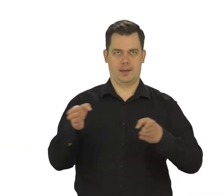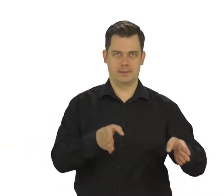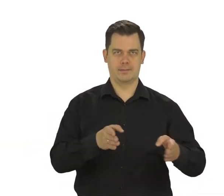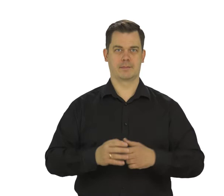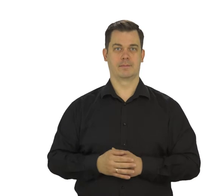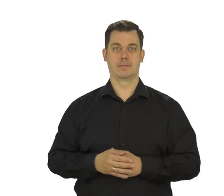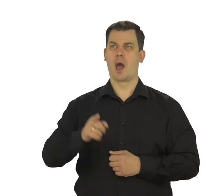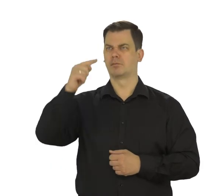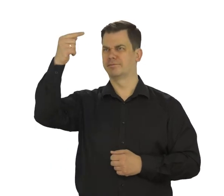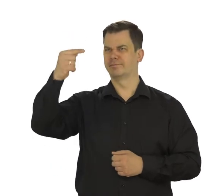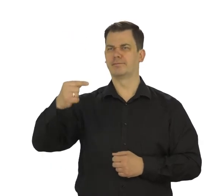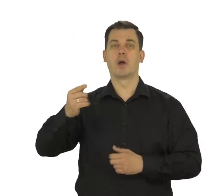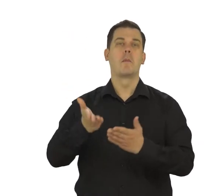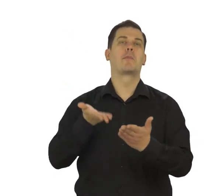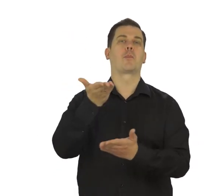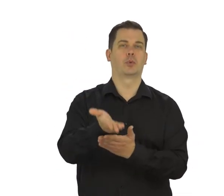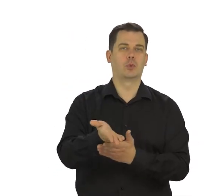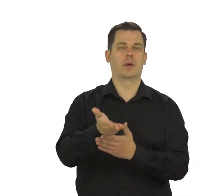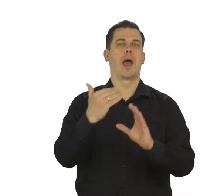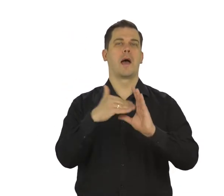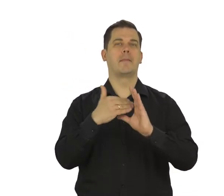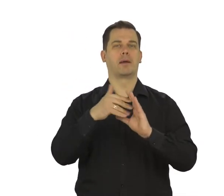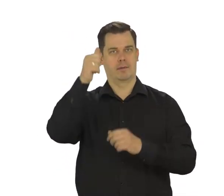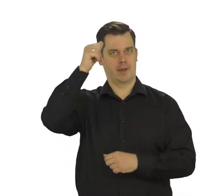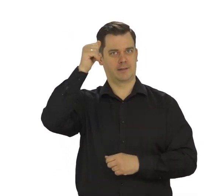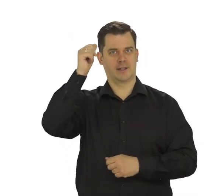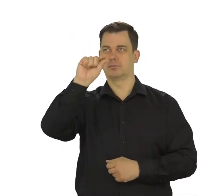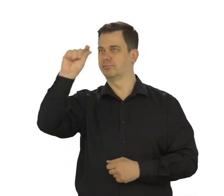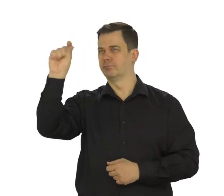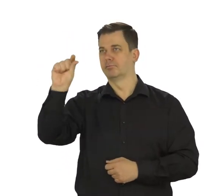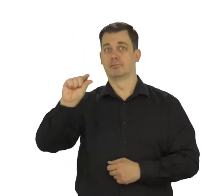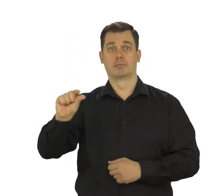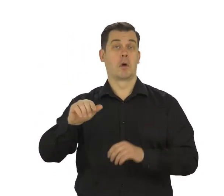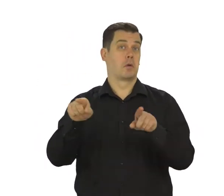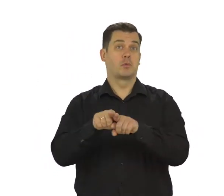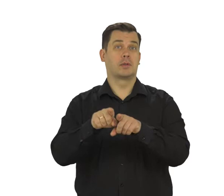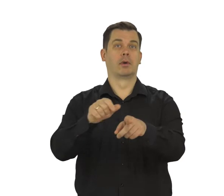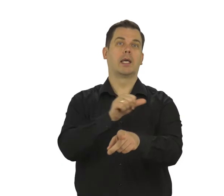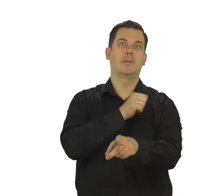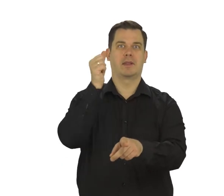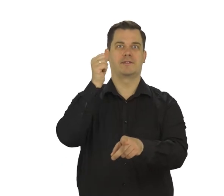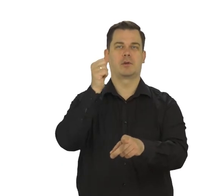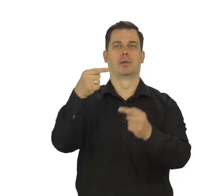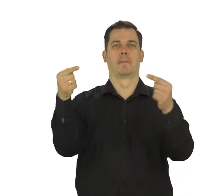Zobaczysz proponowane adresy mailowe. Jest wiele osób o tym samym imieniu i nazwisku co Twoje,